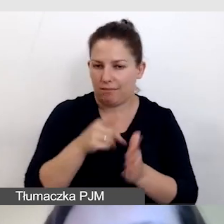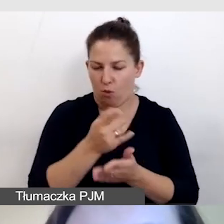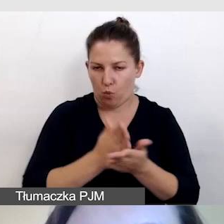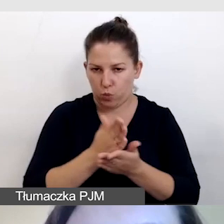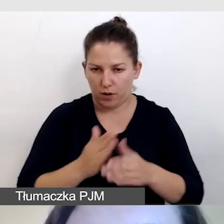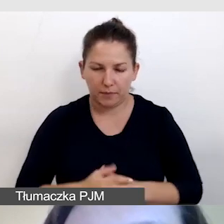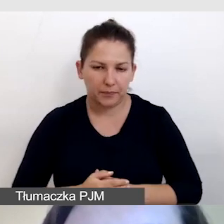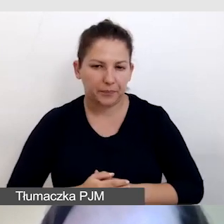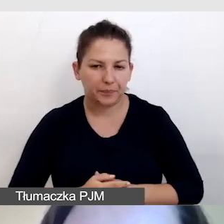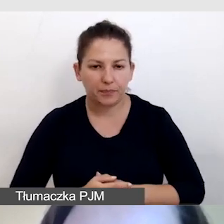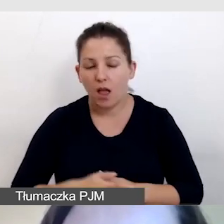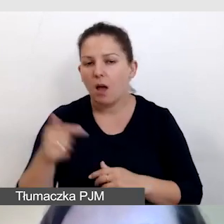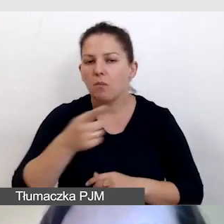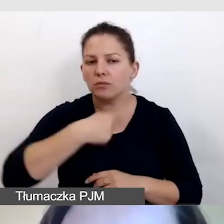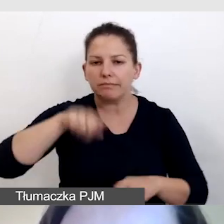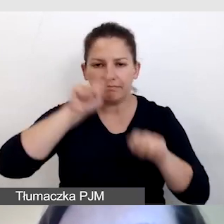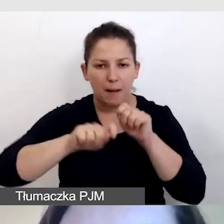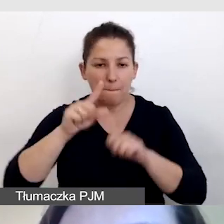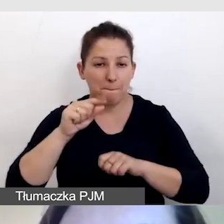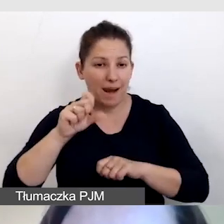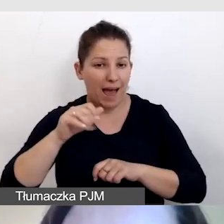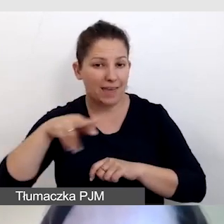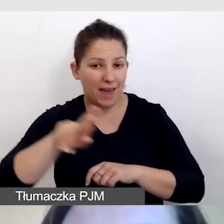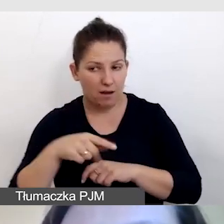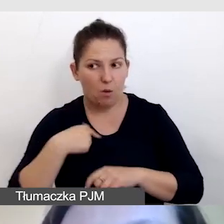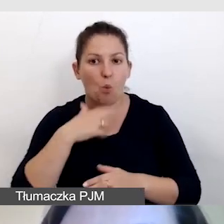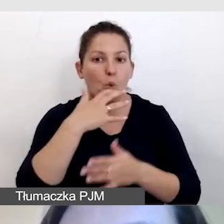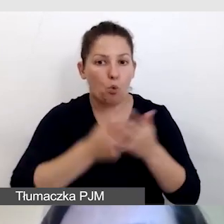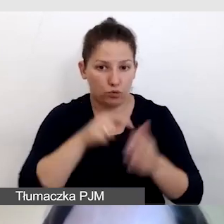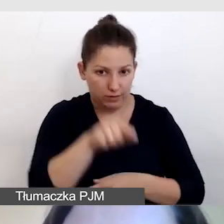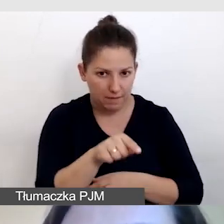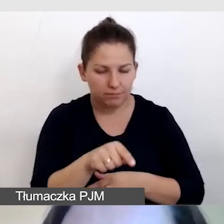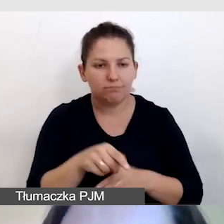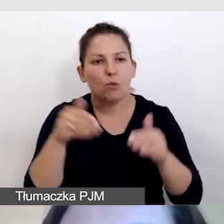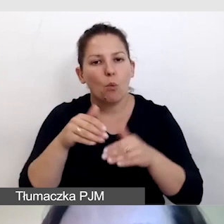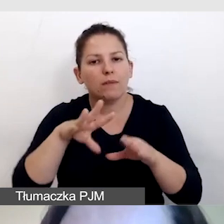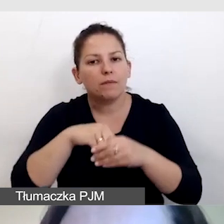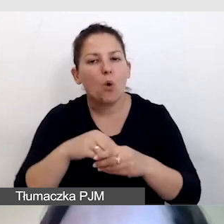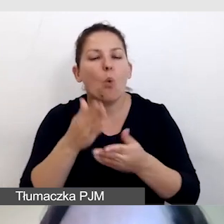Musimy sprawdzić, czy player, którego używamy, umożliwia świadczenie usług dostępnościowych.